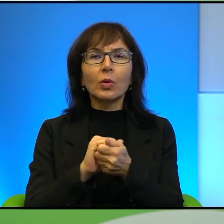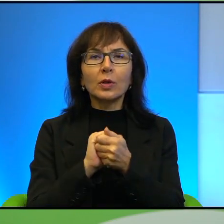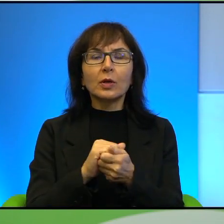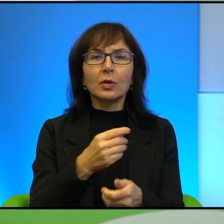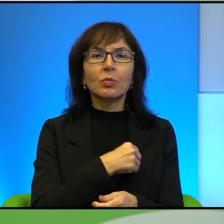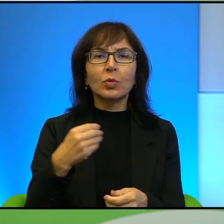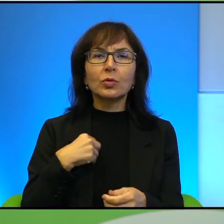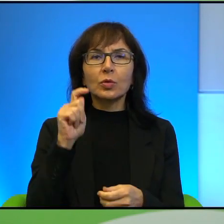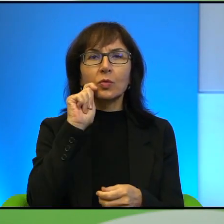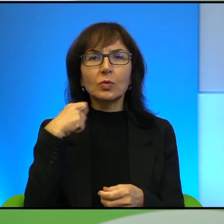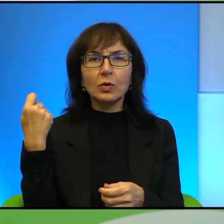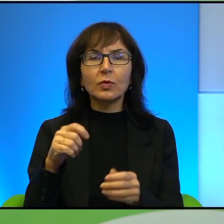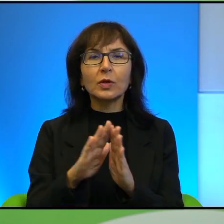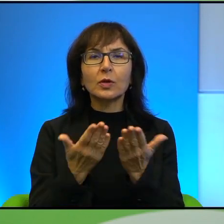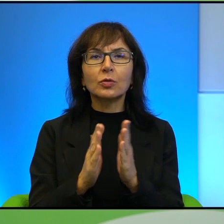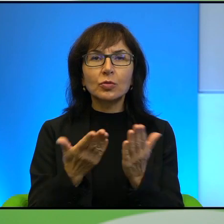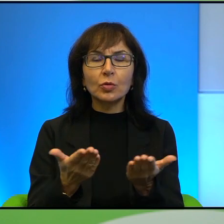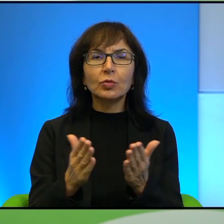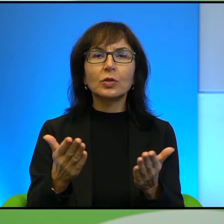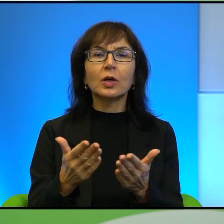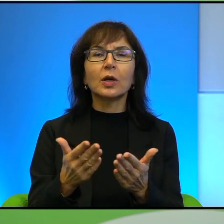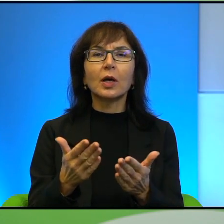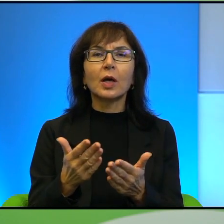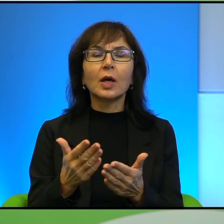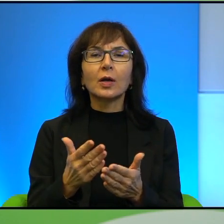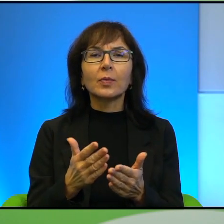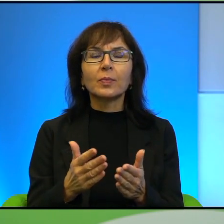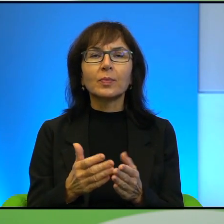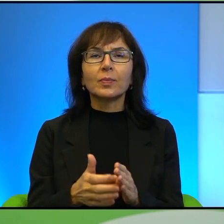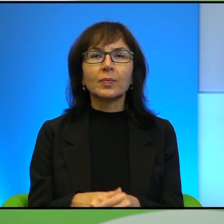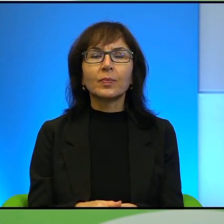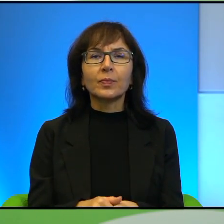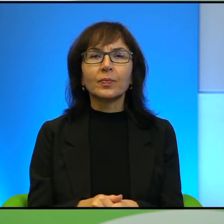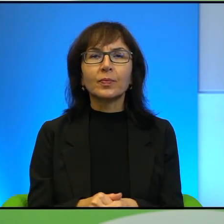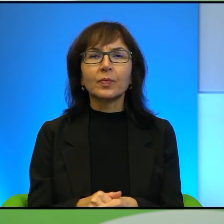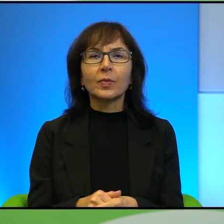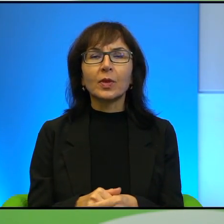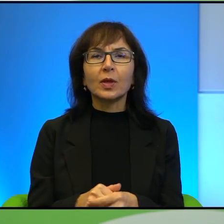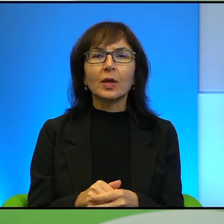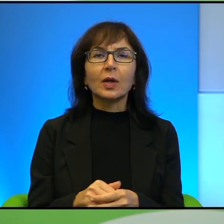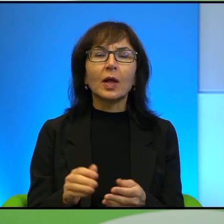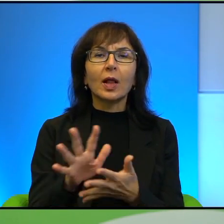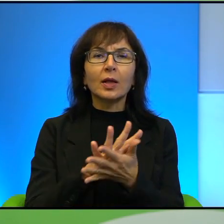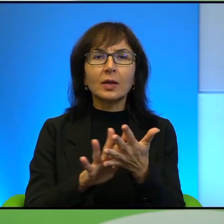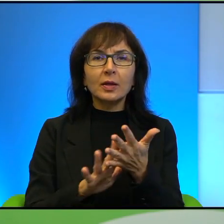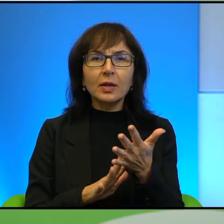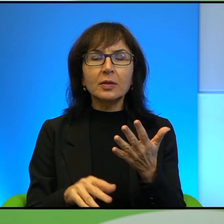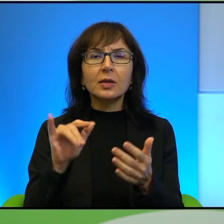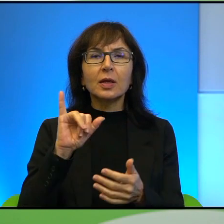książkę Pochówek dla rezuna, (niewyraźne) za teksty poświęcone Irakowi oraz nagrody